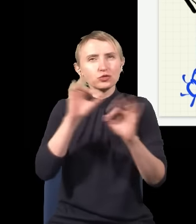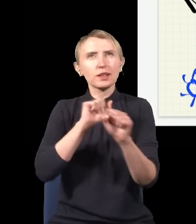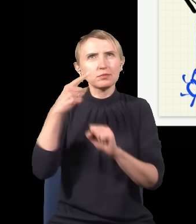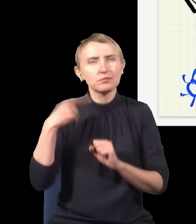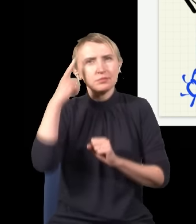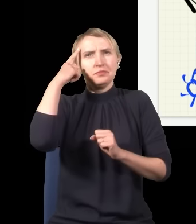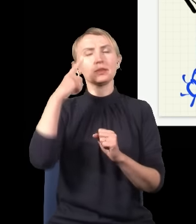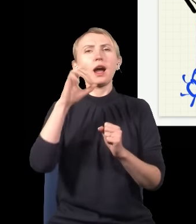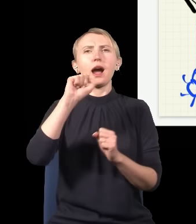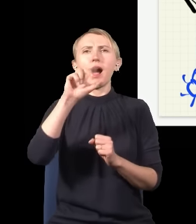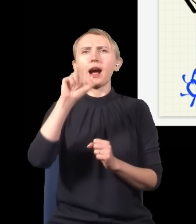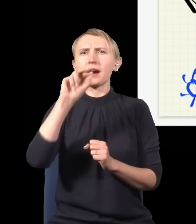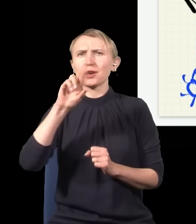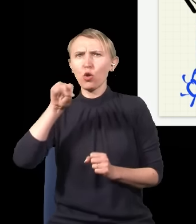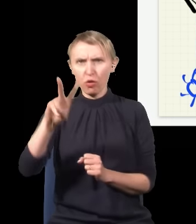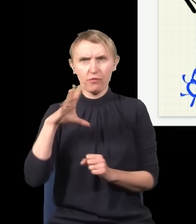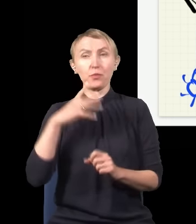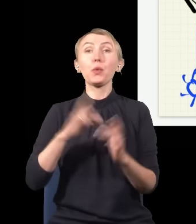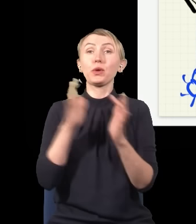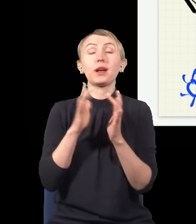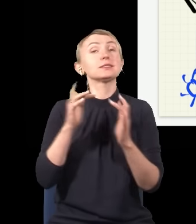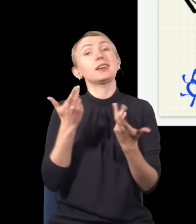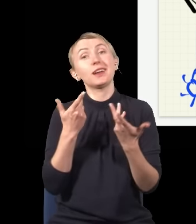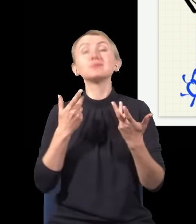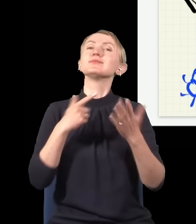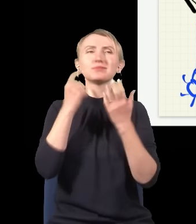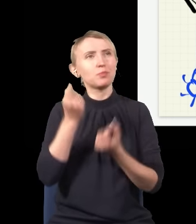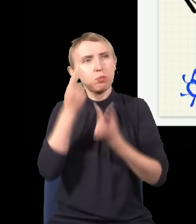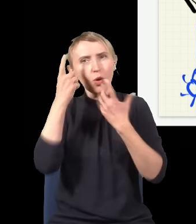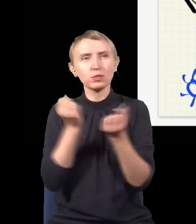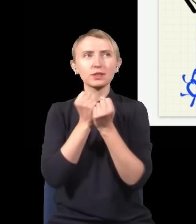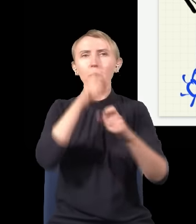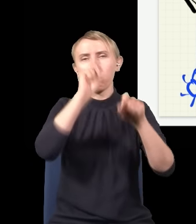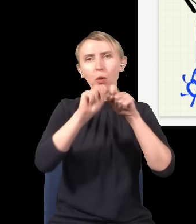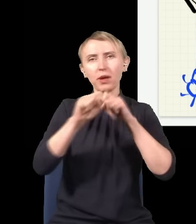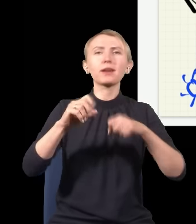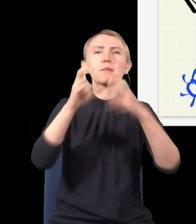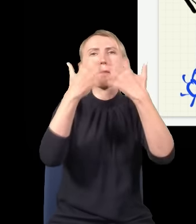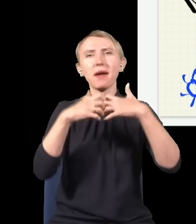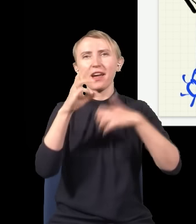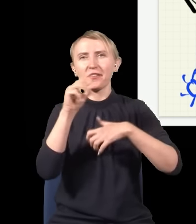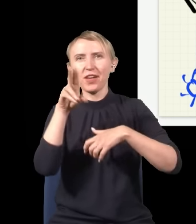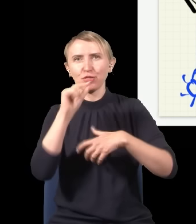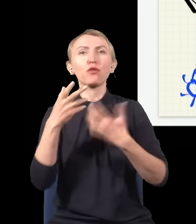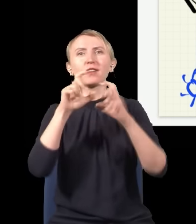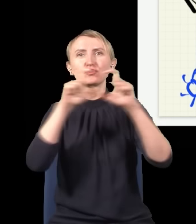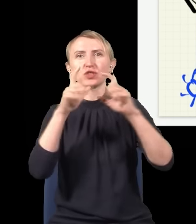powód, dla którego Aharonov miał rację, i ten powód nie ma nic wspólnego z tym, czy pomiar w mechanice kwantowej jest odwracalny, czy nieodwracalny w czasie, tylko przyczyna,